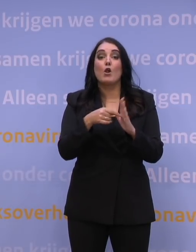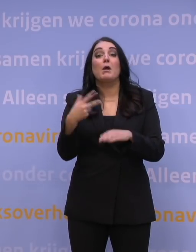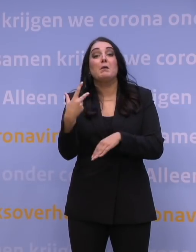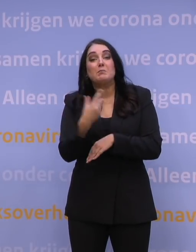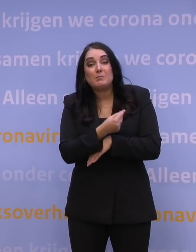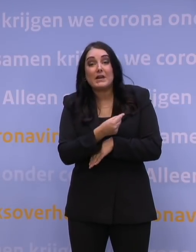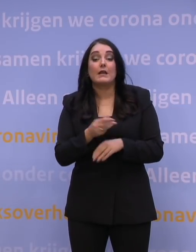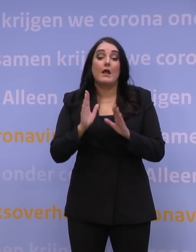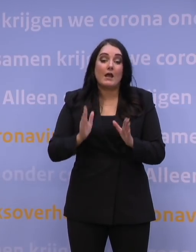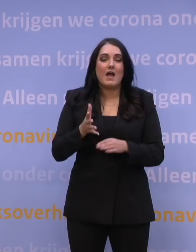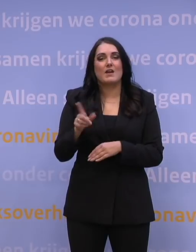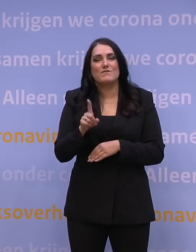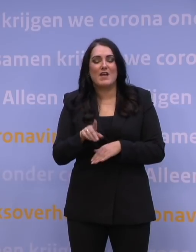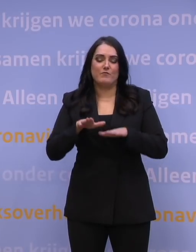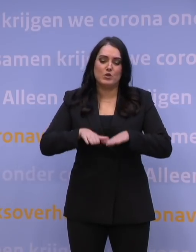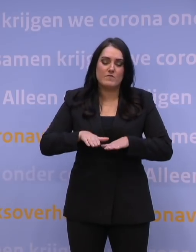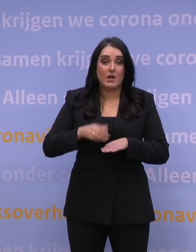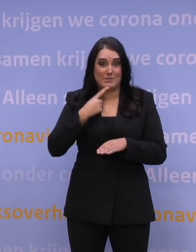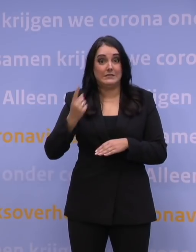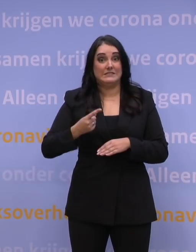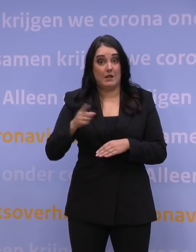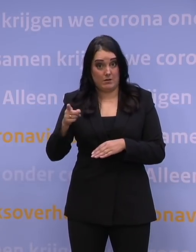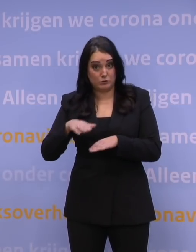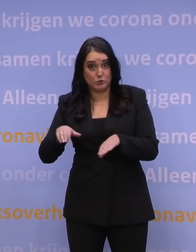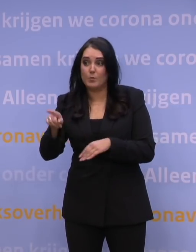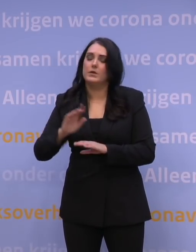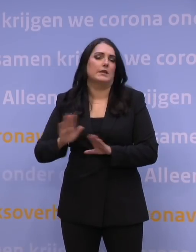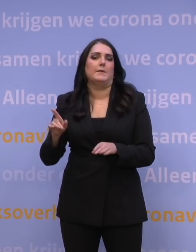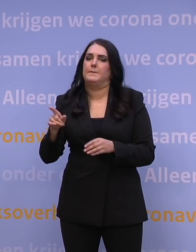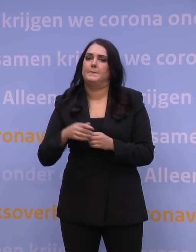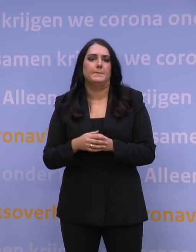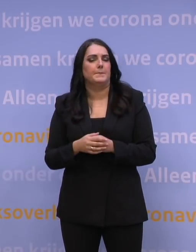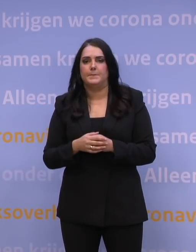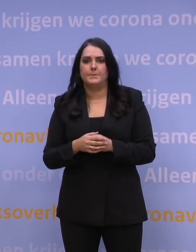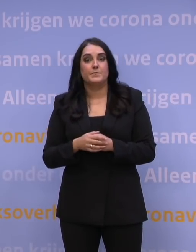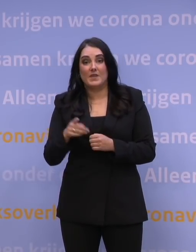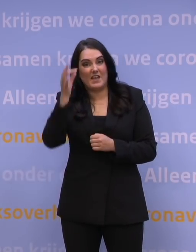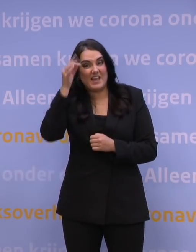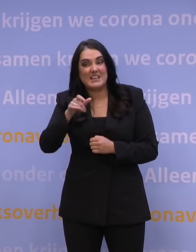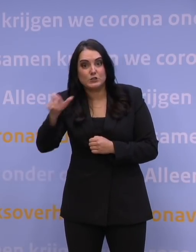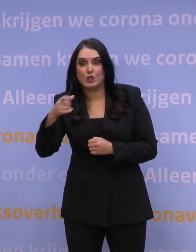dan kun je de boel enorm versnellen. Gaat u daarmee stoppen? Nee, daar ga ik niet mee stoppen. Trouwens, de deskundigen zeggen: Doe dat ook niet.